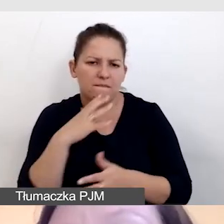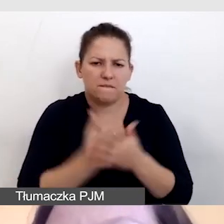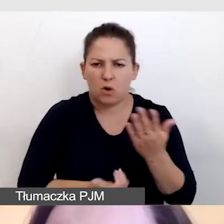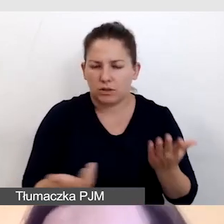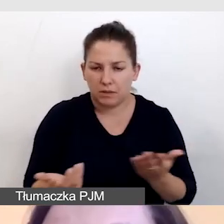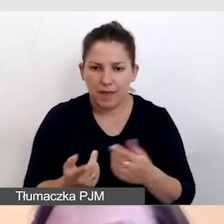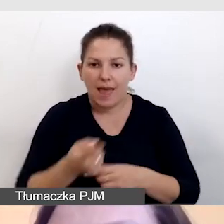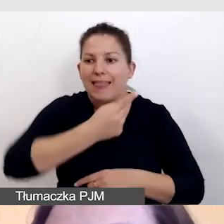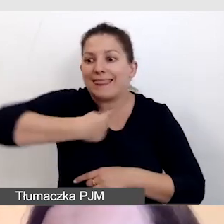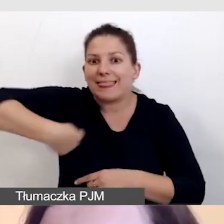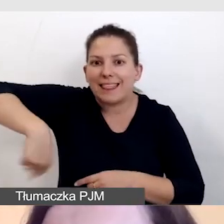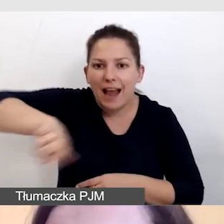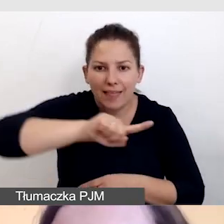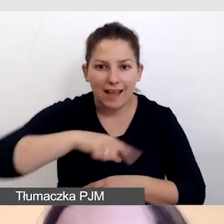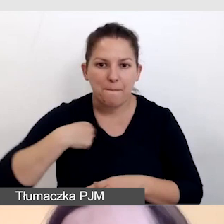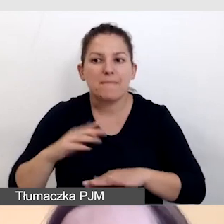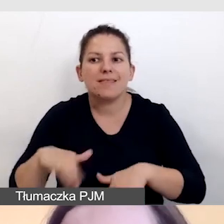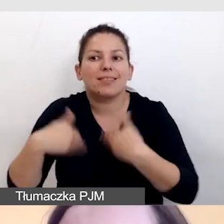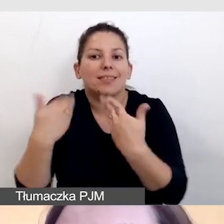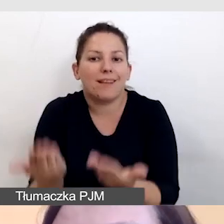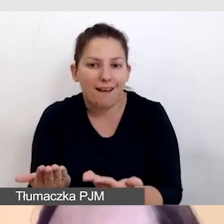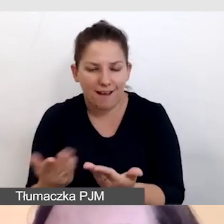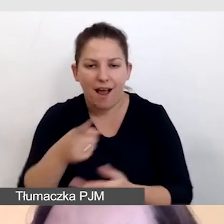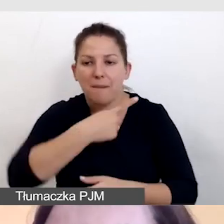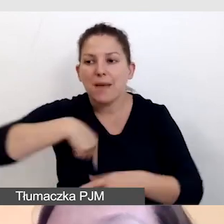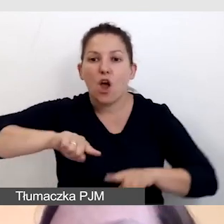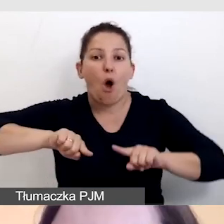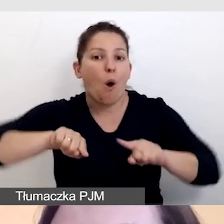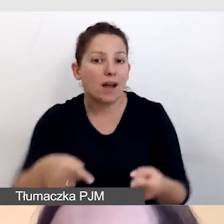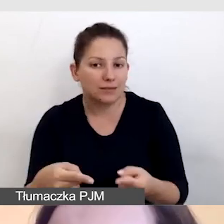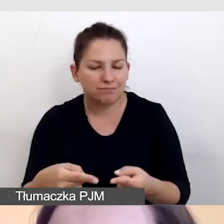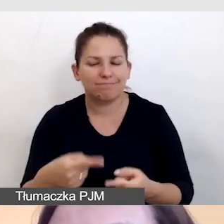To dla nas jako dostawców, dla nas organizatorów ma znaczenie to,